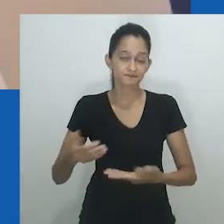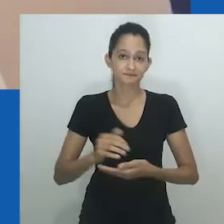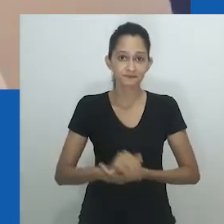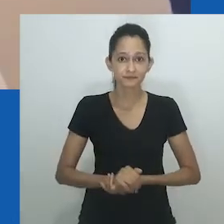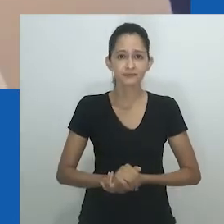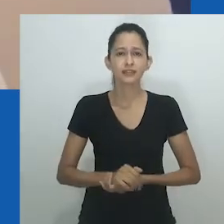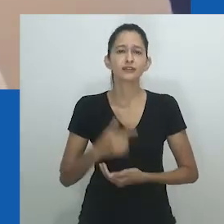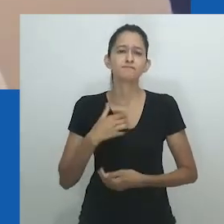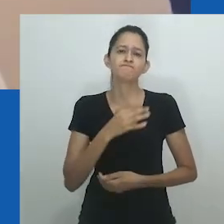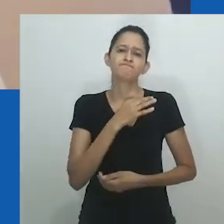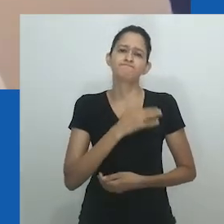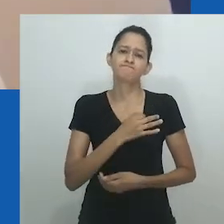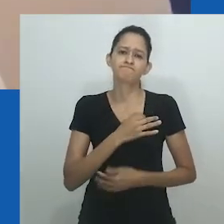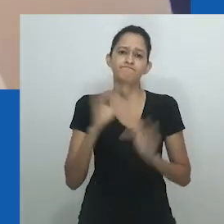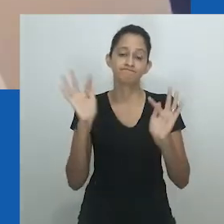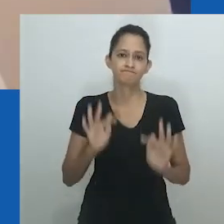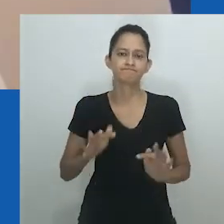Muito obrigado por essa oportunidade.